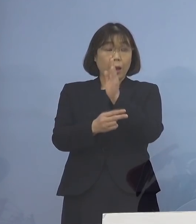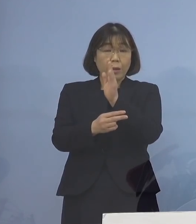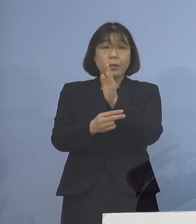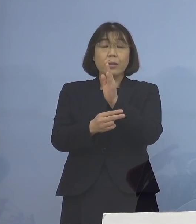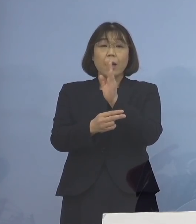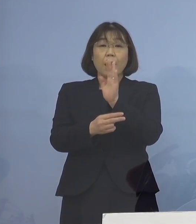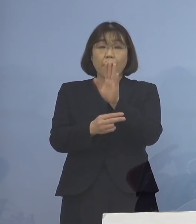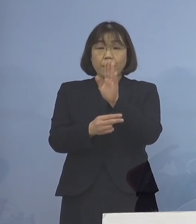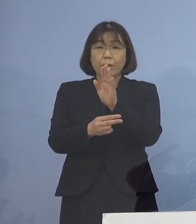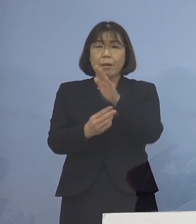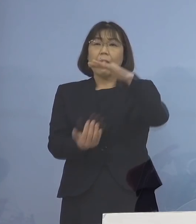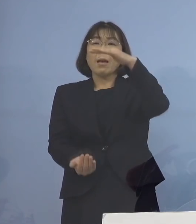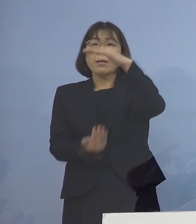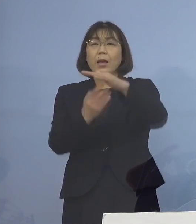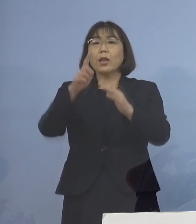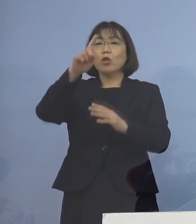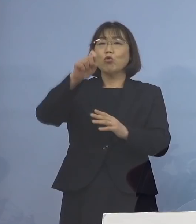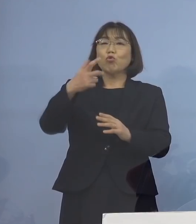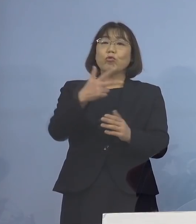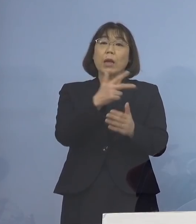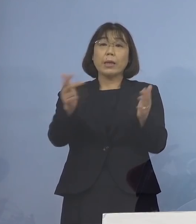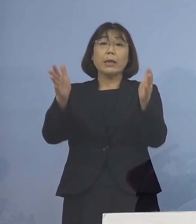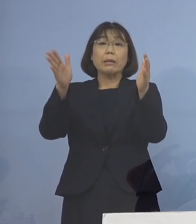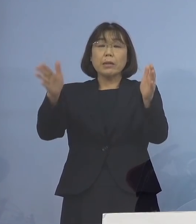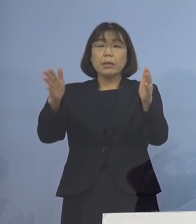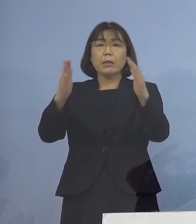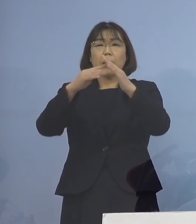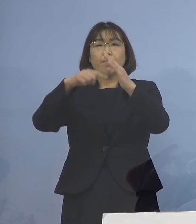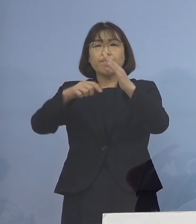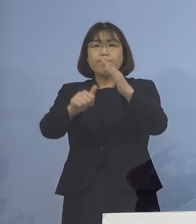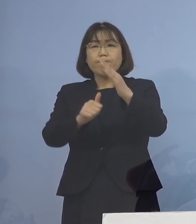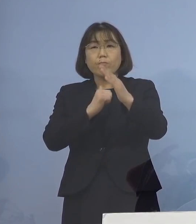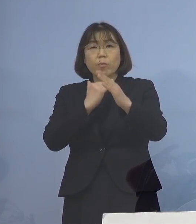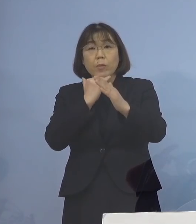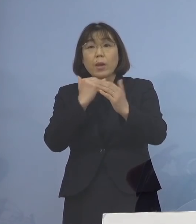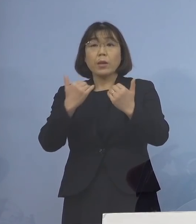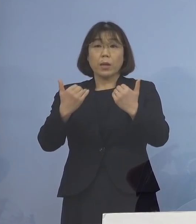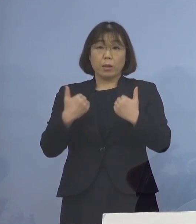最大で17日間の待機が 必要であったものが